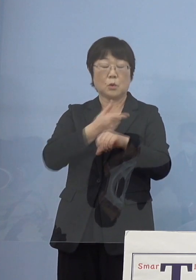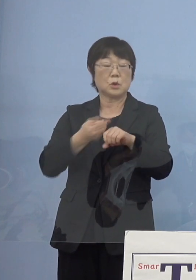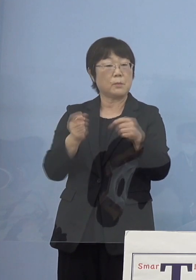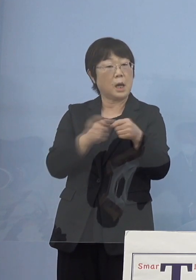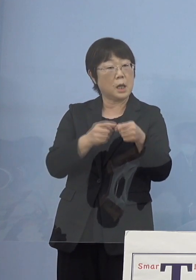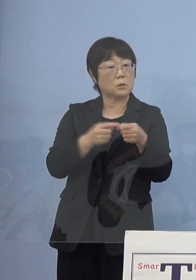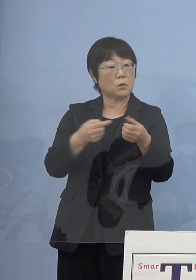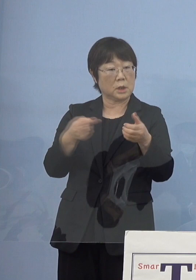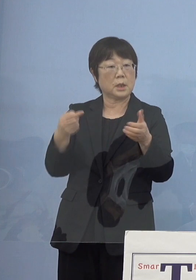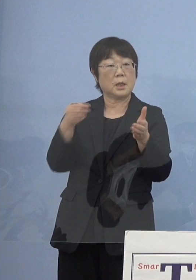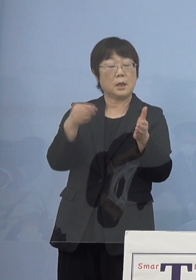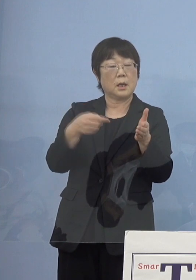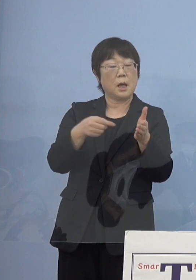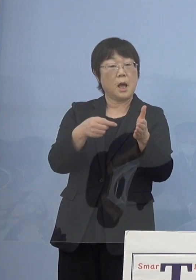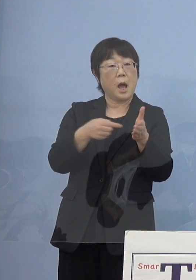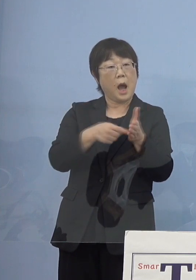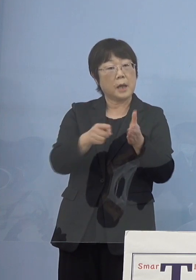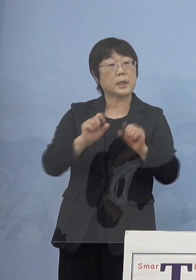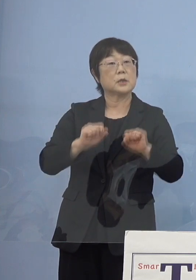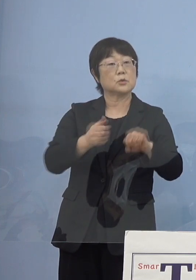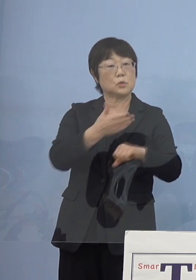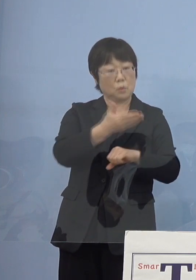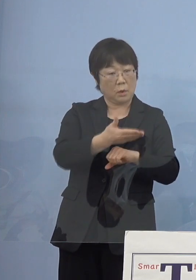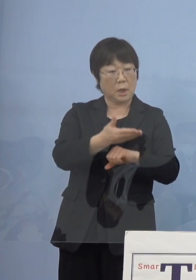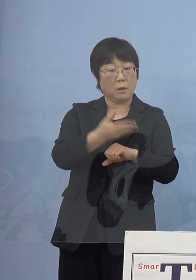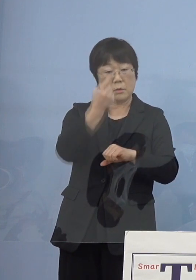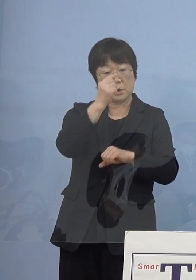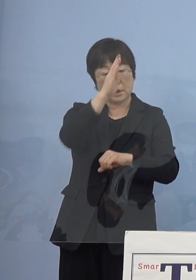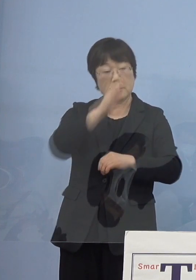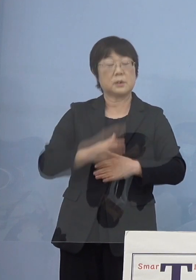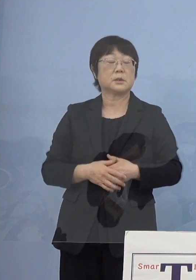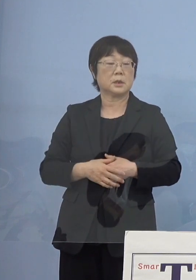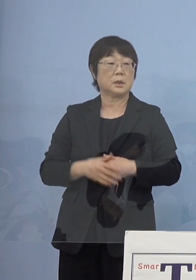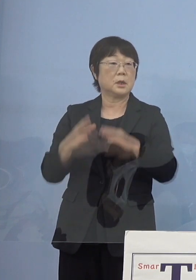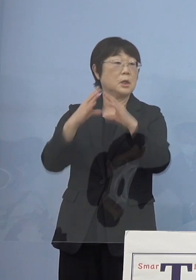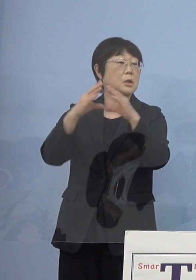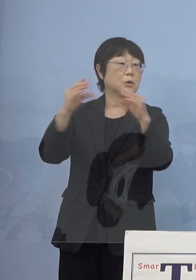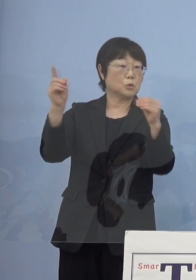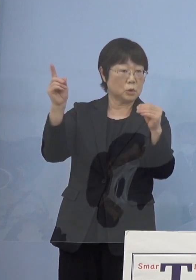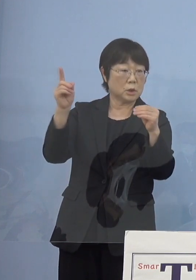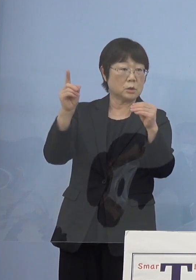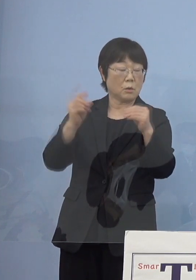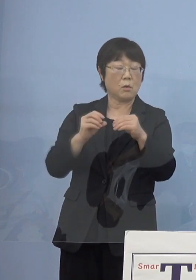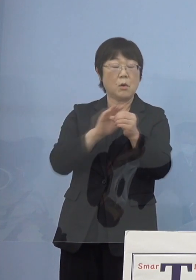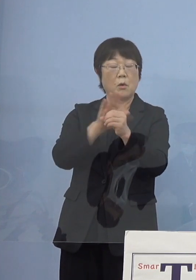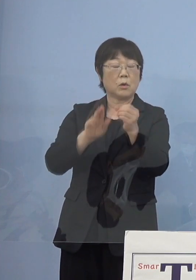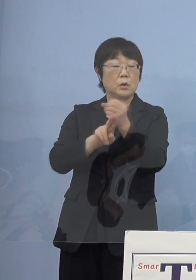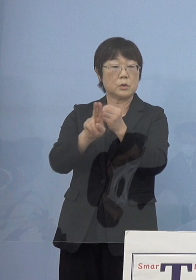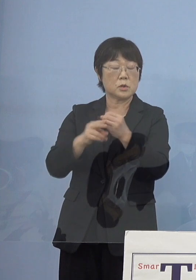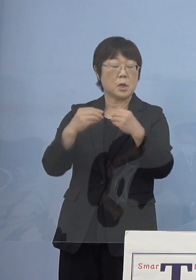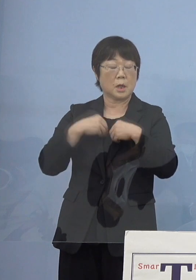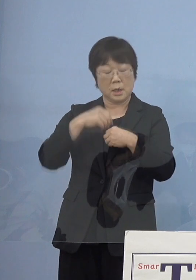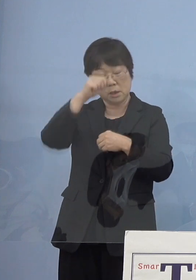というところをお伺いできますか （知事） 国の新型コロナウイルス感染症の分科会